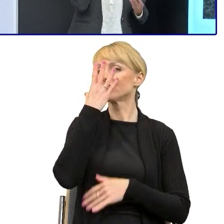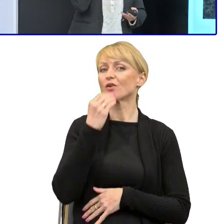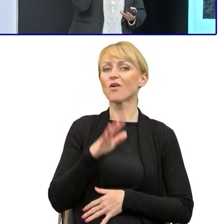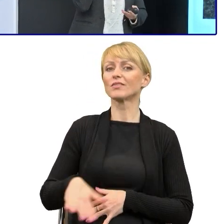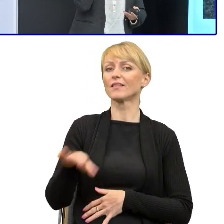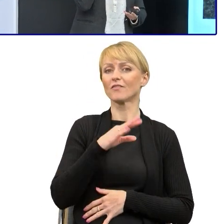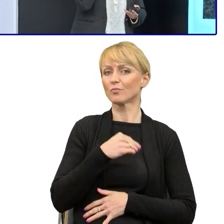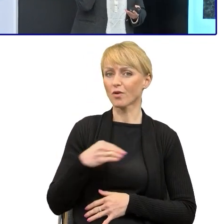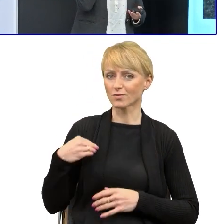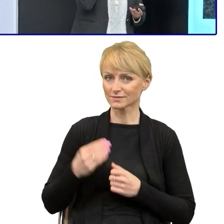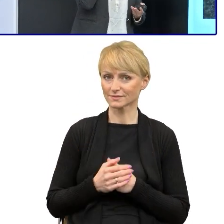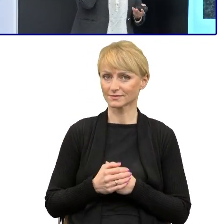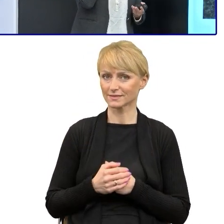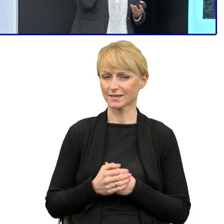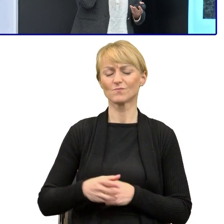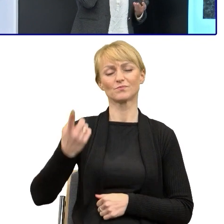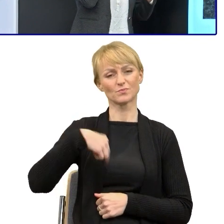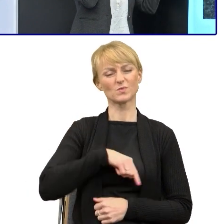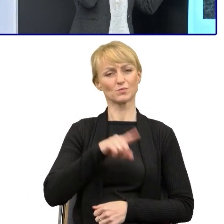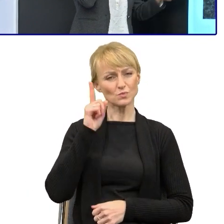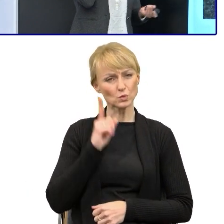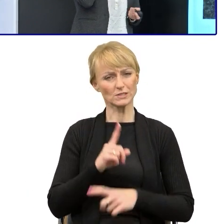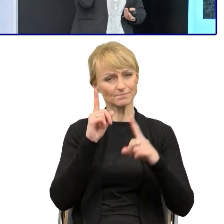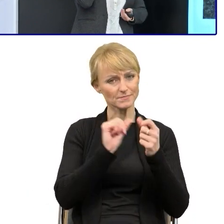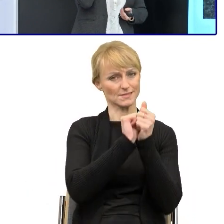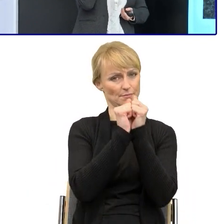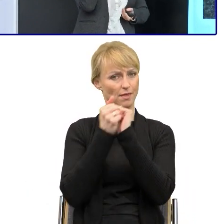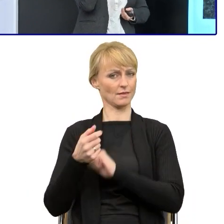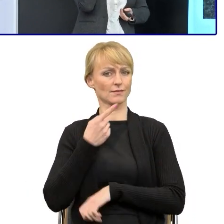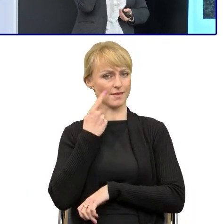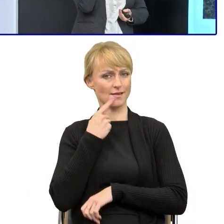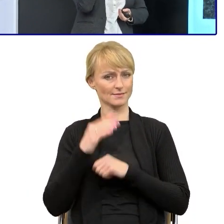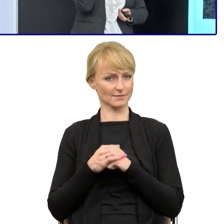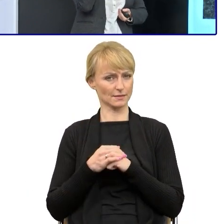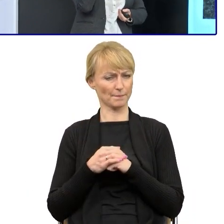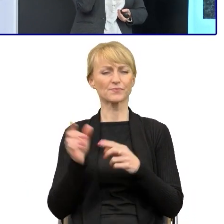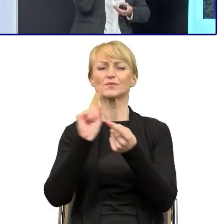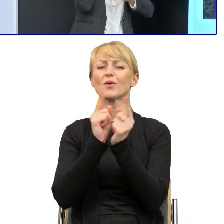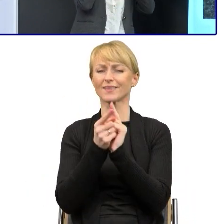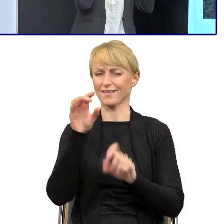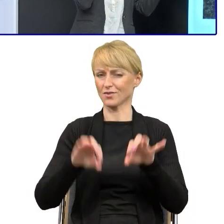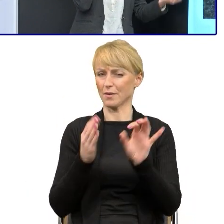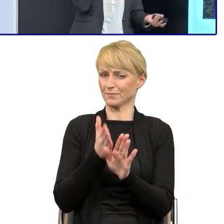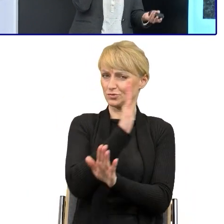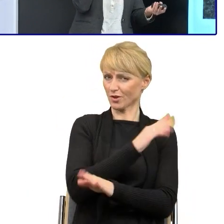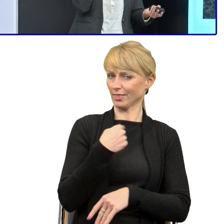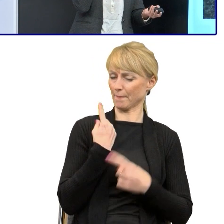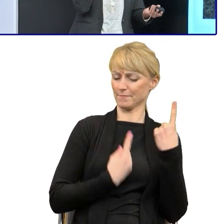będziemy musieli zacząć zmieniać ten język. Jak się przygotowałam to sobie właśnie myślałam o tym, że zaczęłam czytać siedem książek jednocześnie i to też jest syndrom